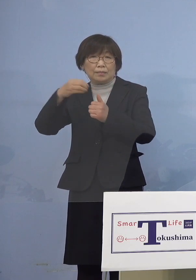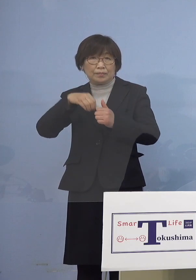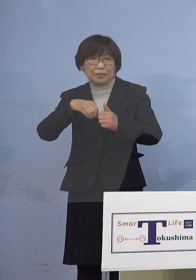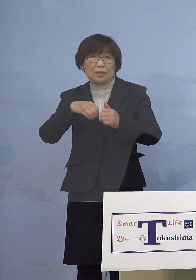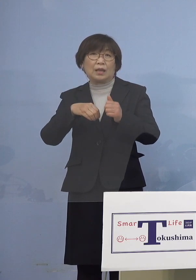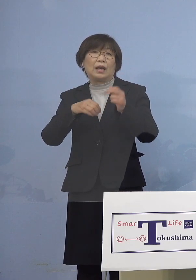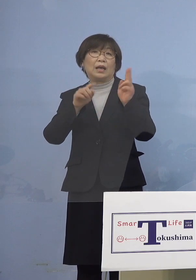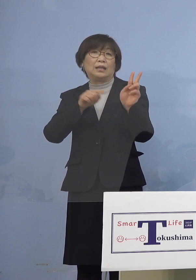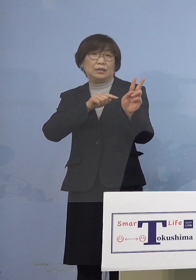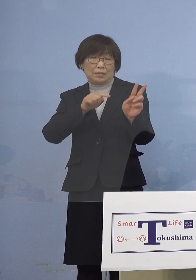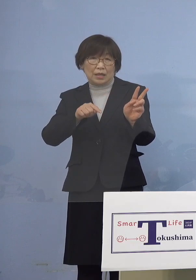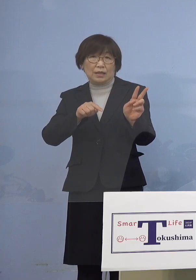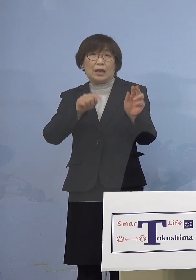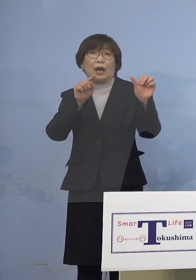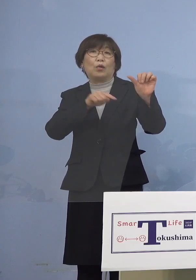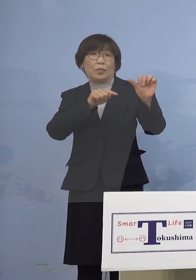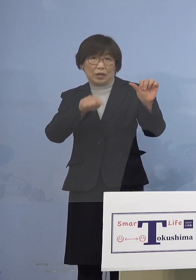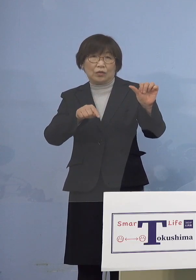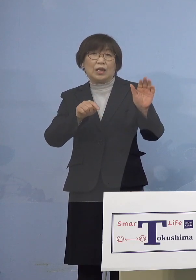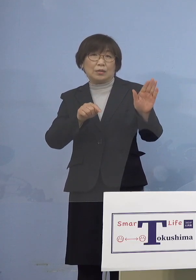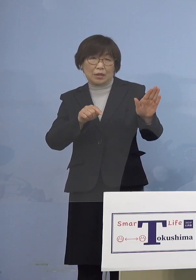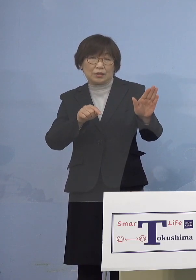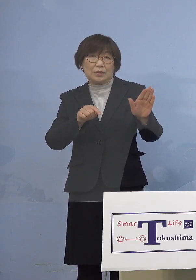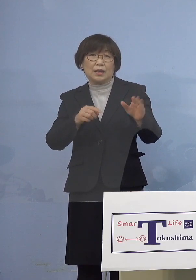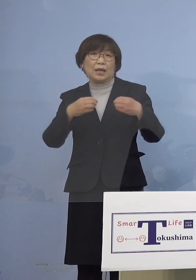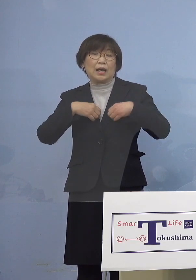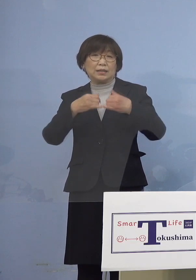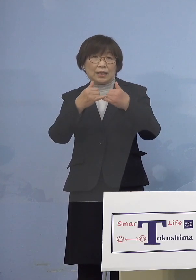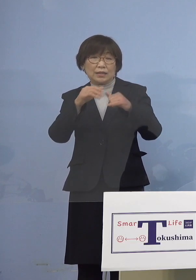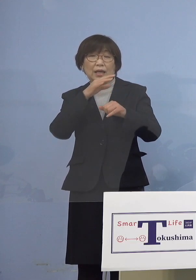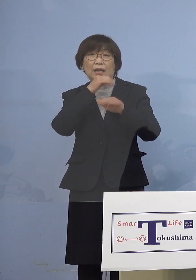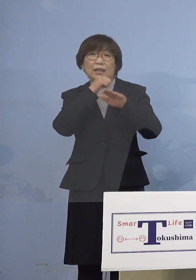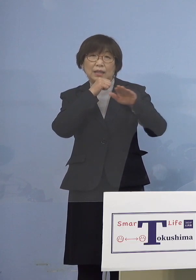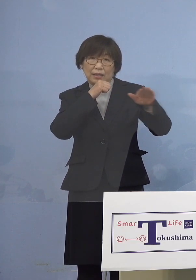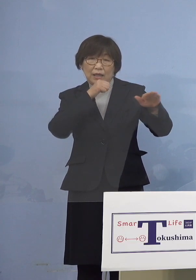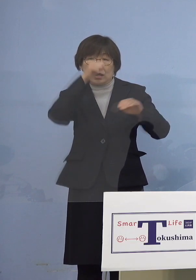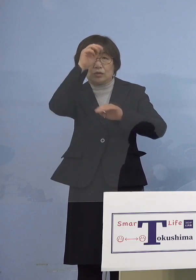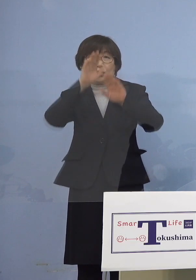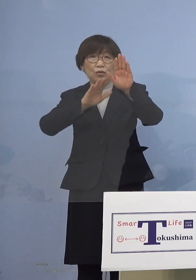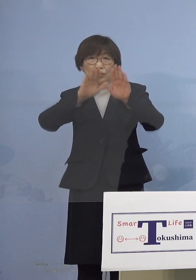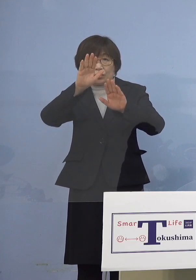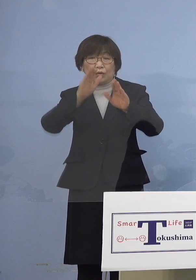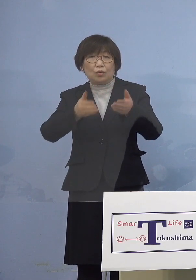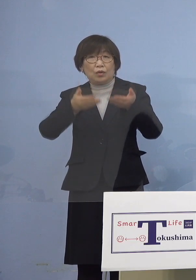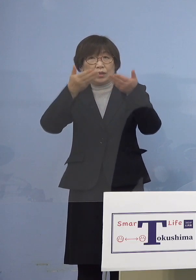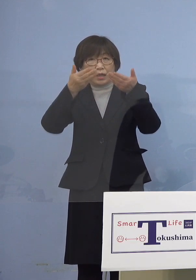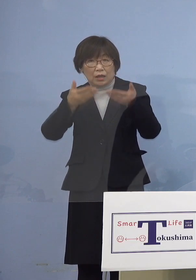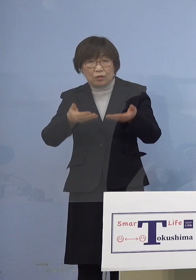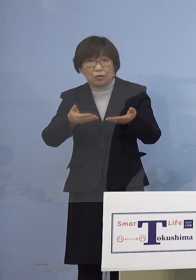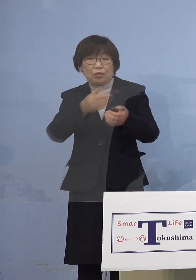その他感染者の年代や症状の程度など 詳細につきましては記者の皆様方の